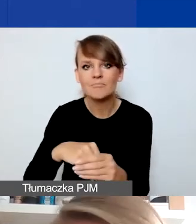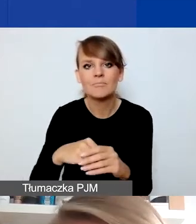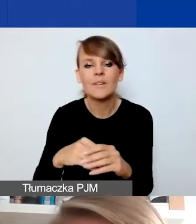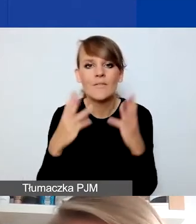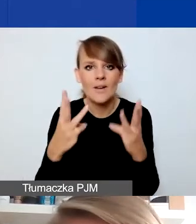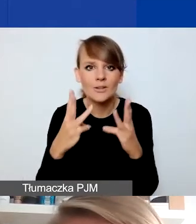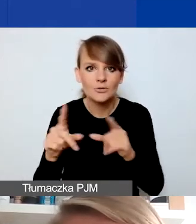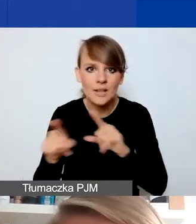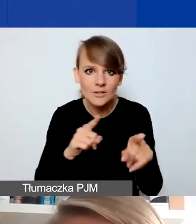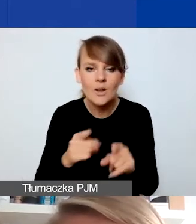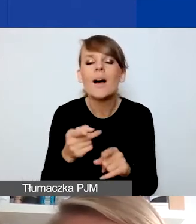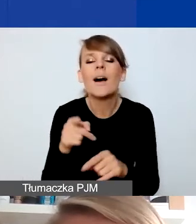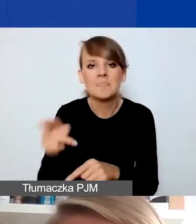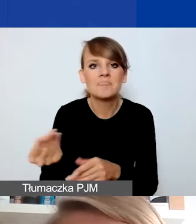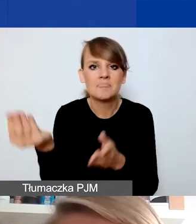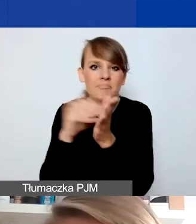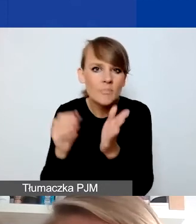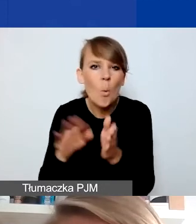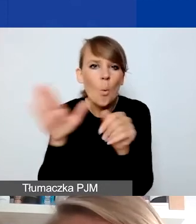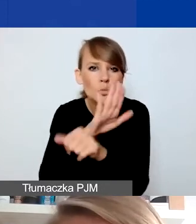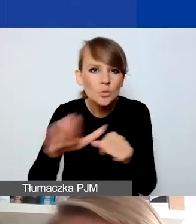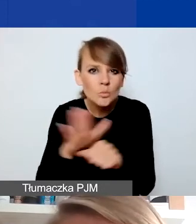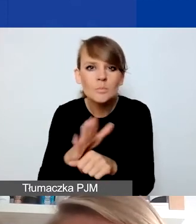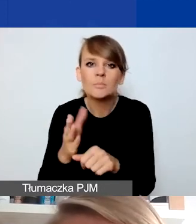zrobili jeszcze uzupełnienia i podali przykłady różnych działań